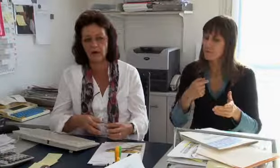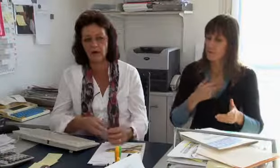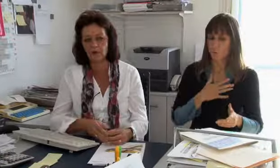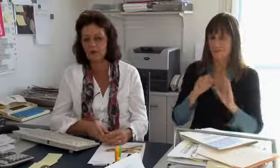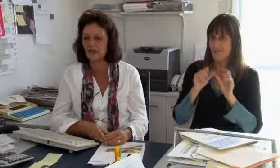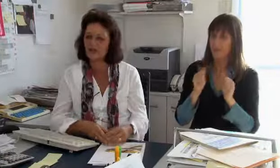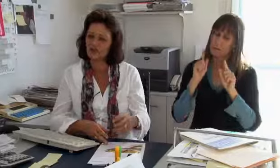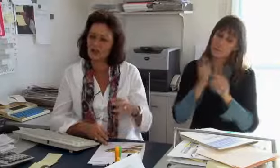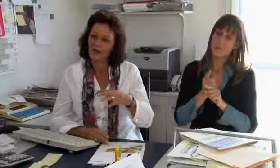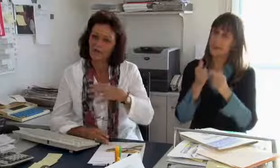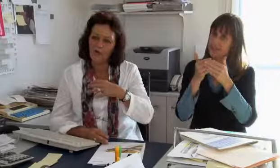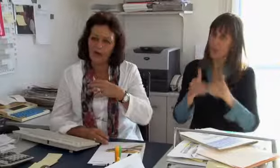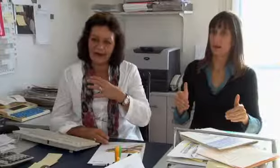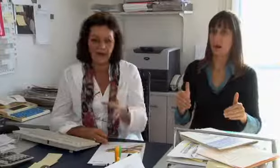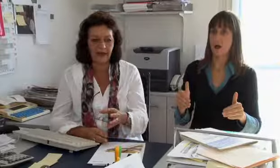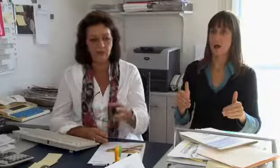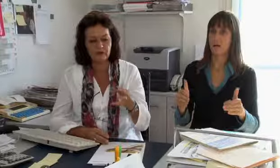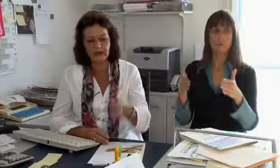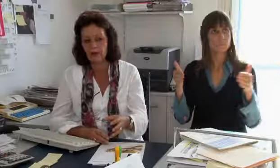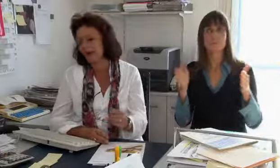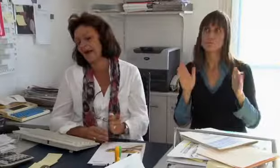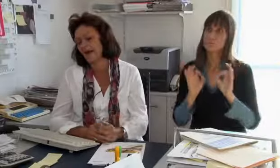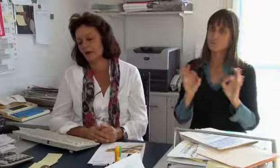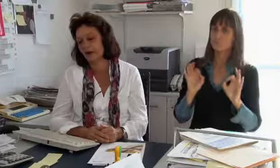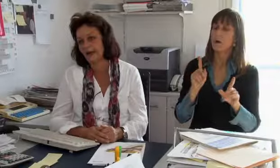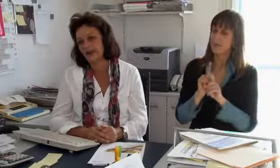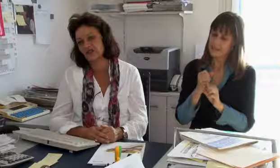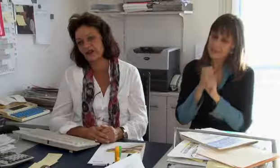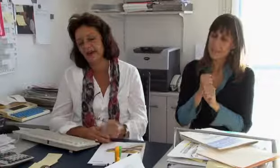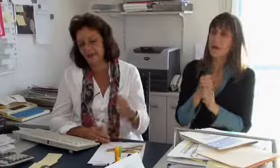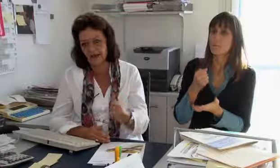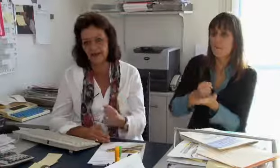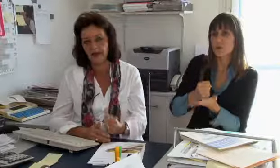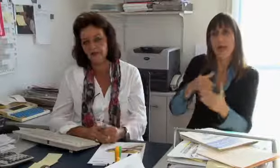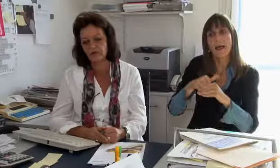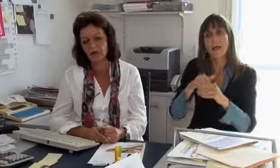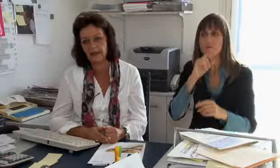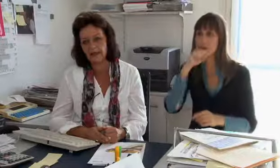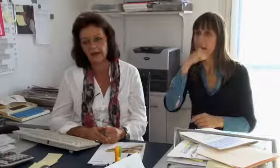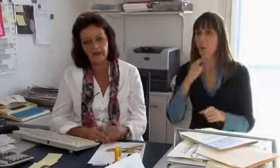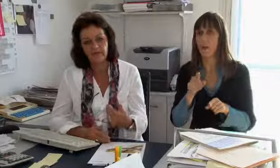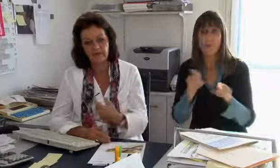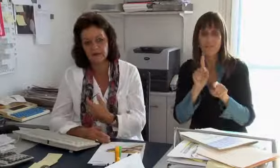Für uns ist es sehr wichtig dass dies an einem neutralen Ort ist, wo einfach auch die Vertraulichkeit